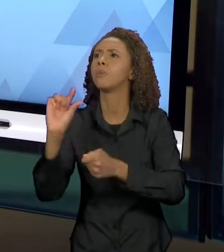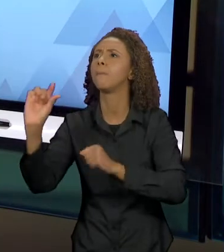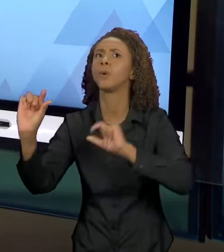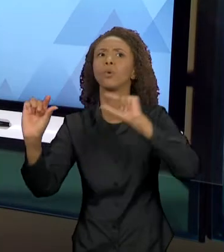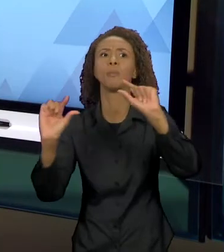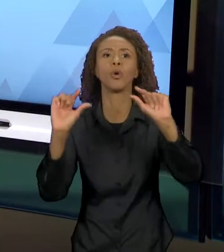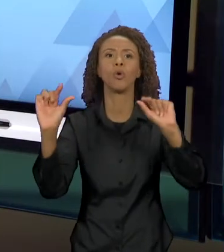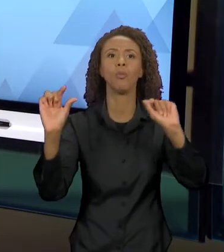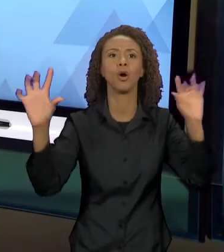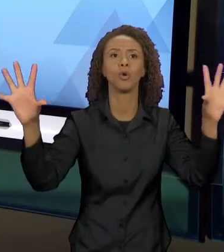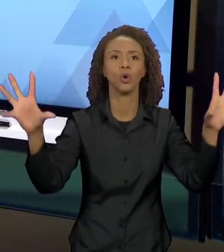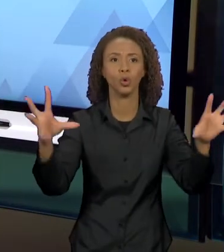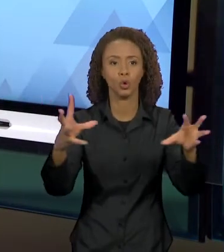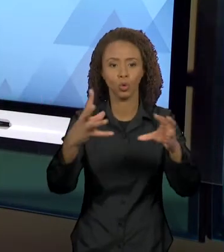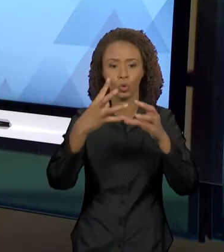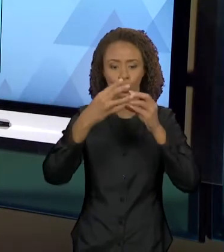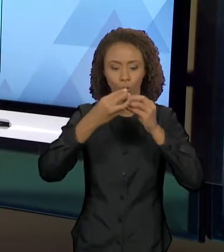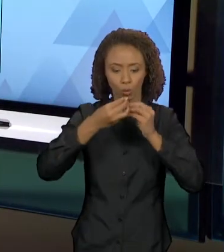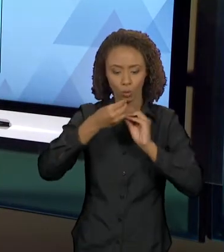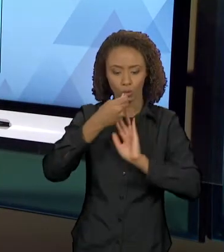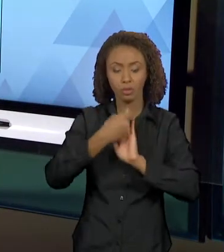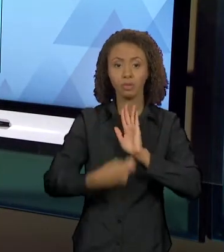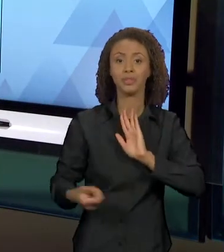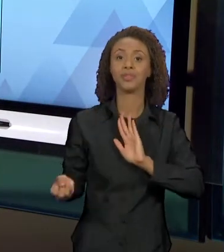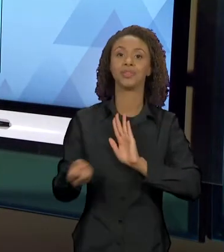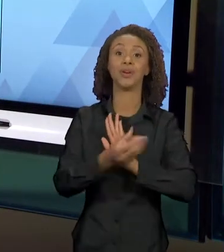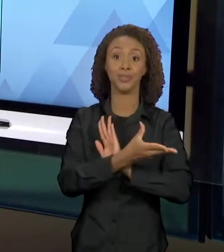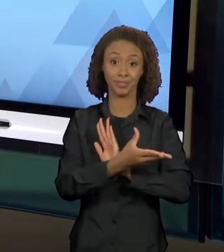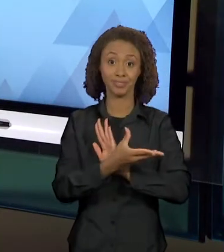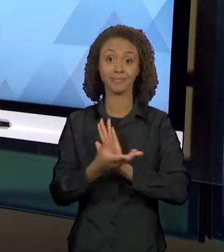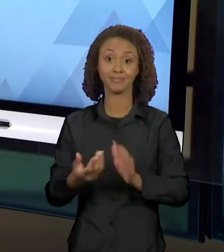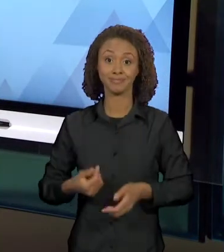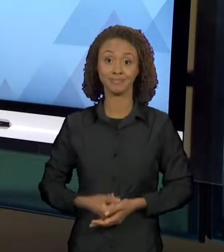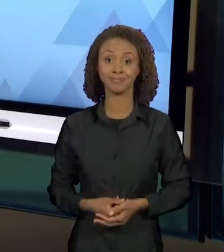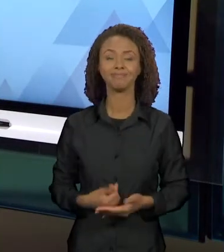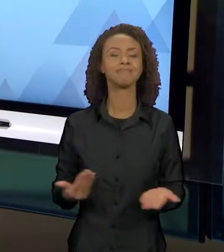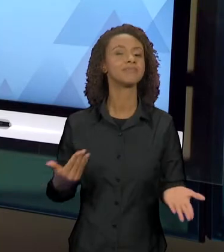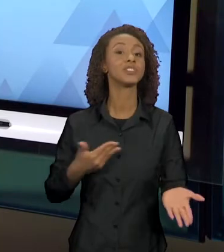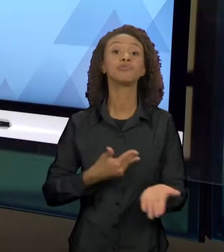ENUNCIADOS, DE NOVOS TEXTOS? COMEÇO COM O LIVRO